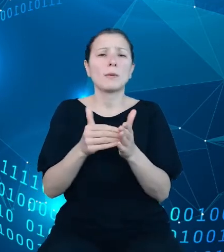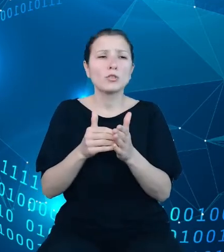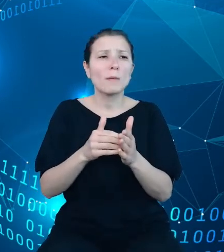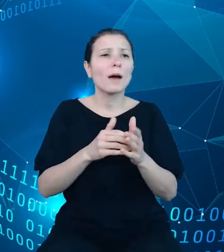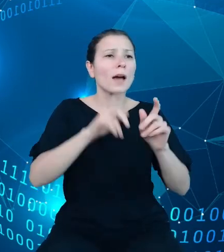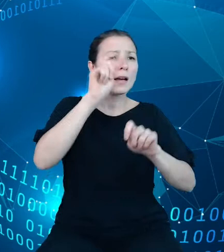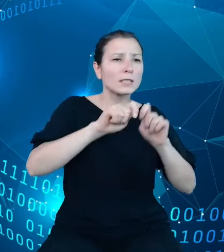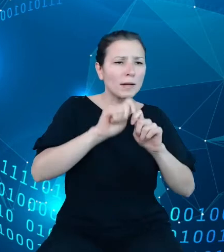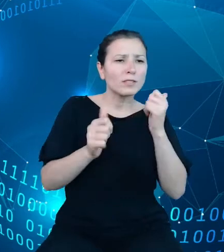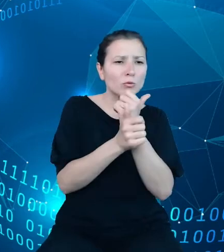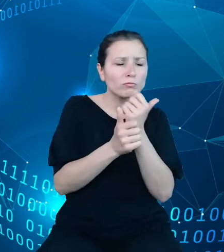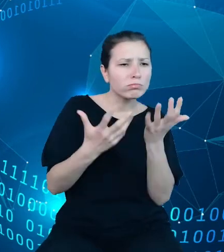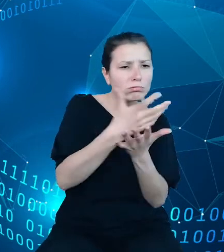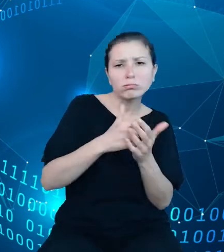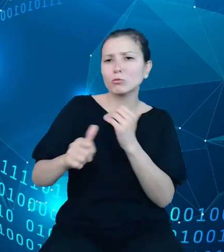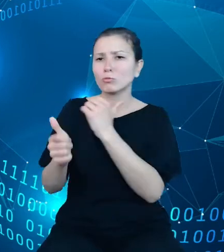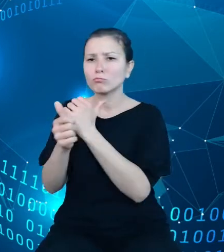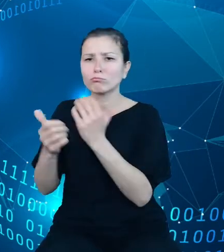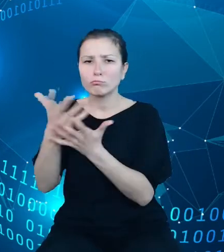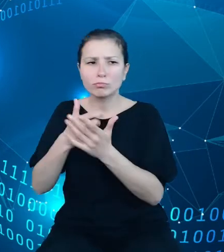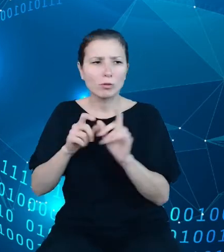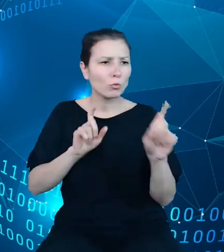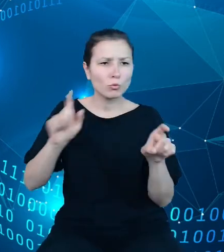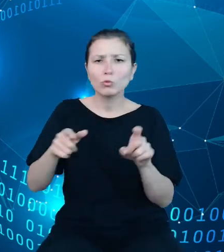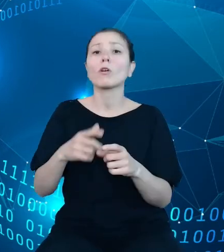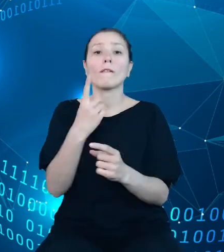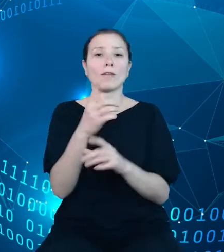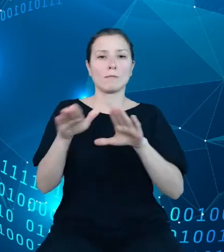Pracując nad zakresem informacji planowanym do udostępnienia w ramach